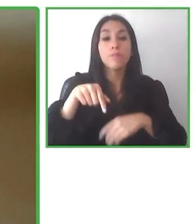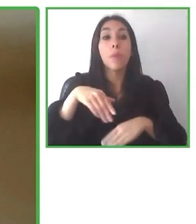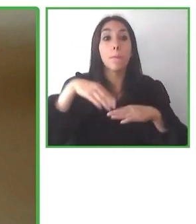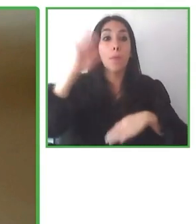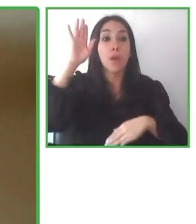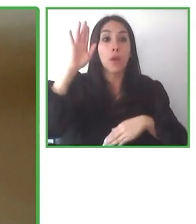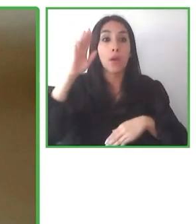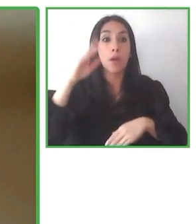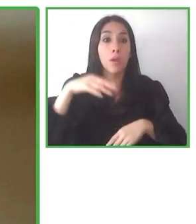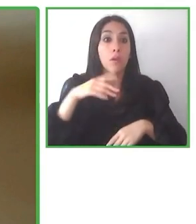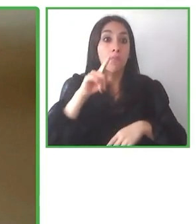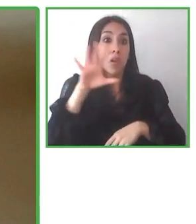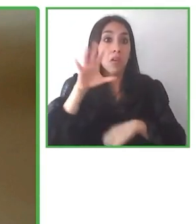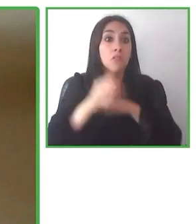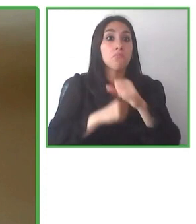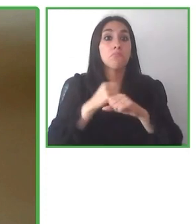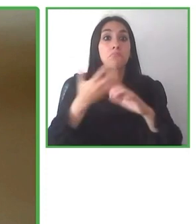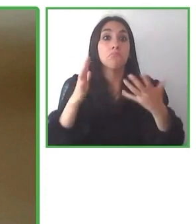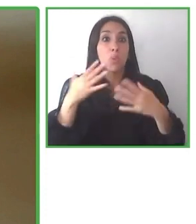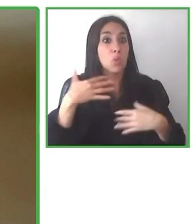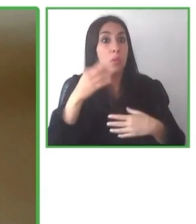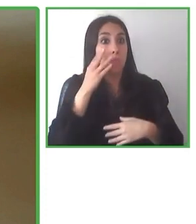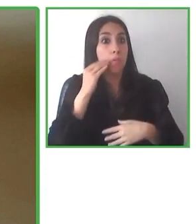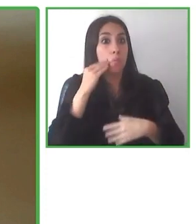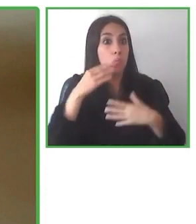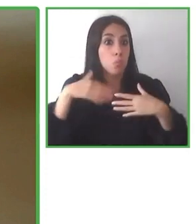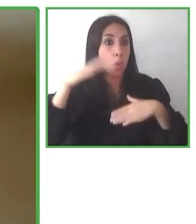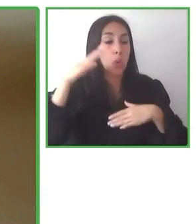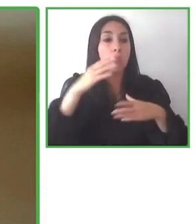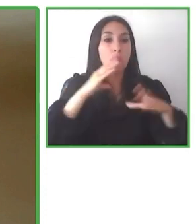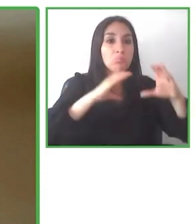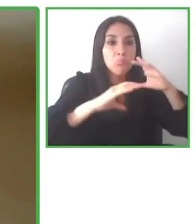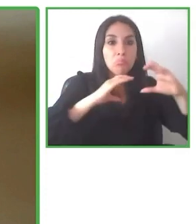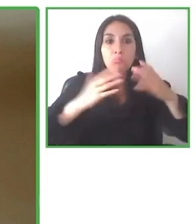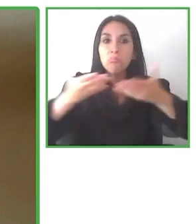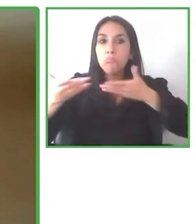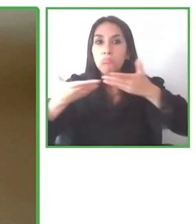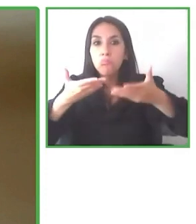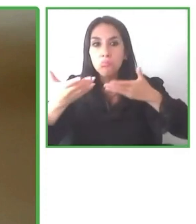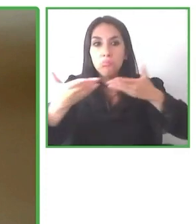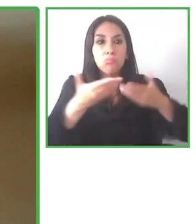La mitad de nuestro equipo tienen discapacidad, trabajan como periodistas,